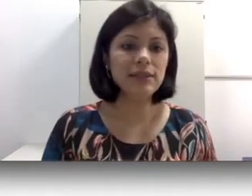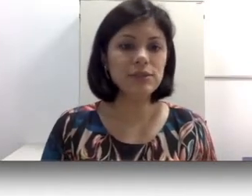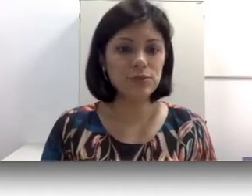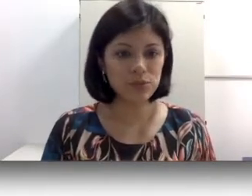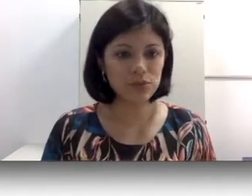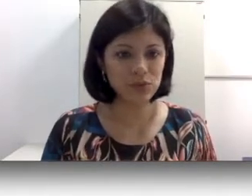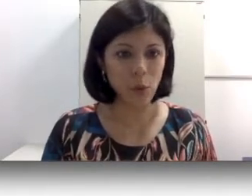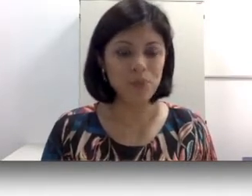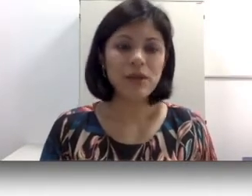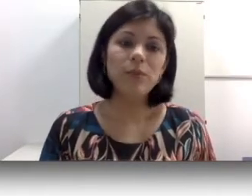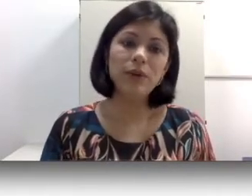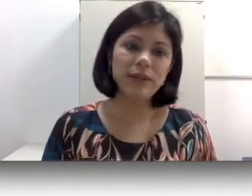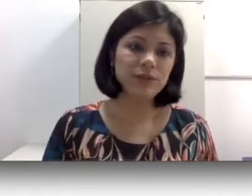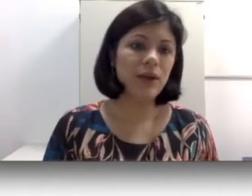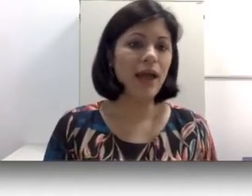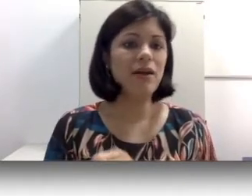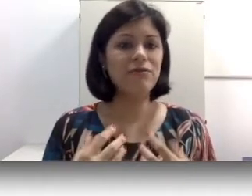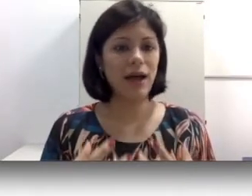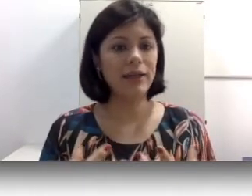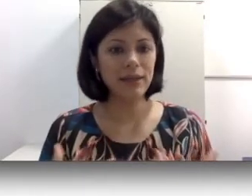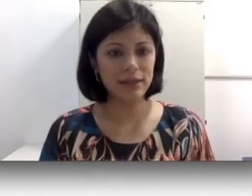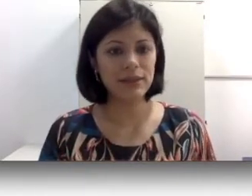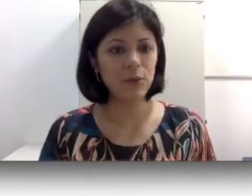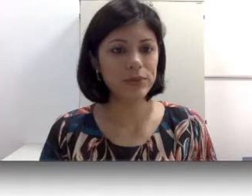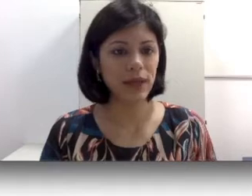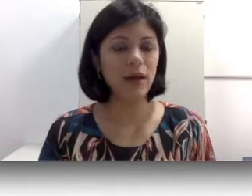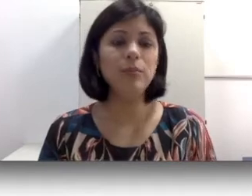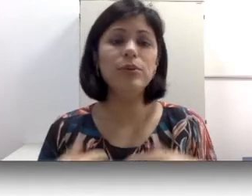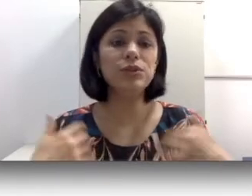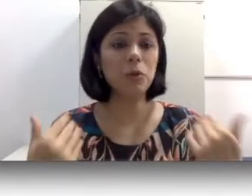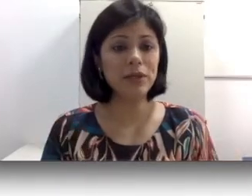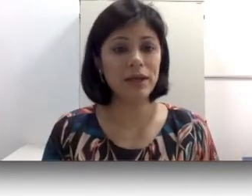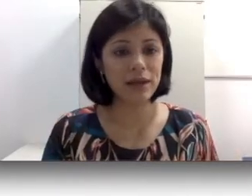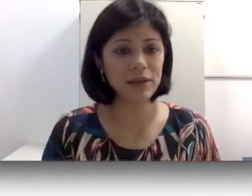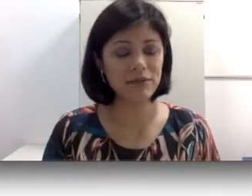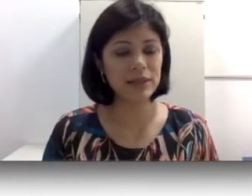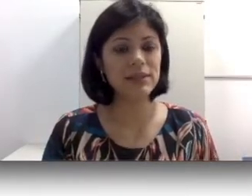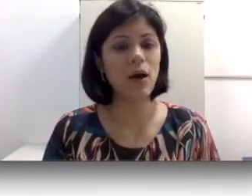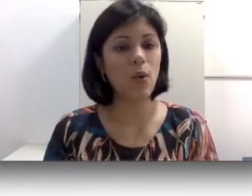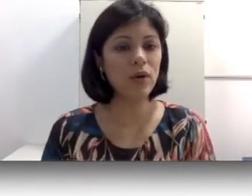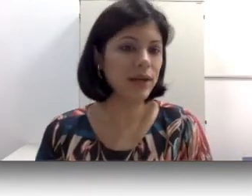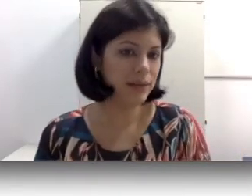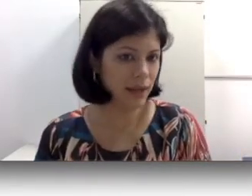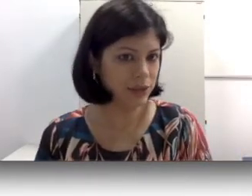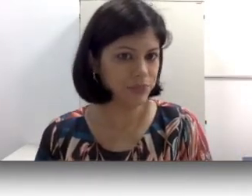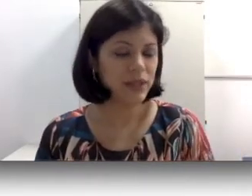do mundo do som, por isso ela vai ainda se comunicar através da oralidade. Então, como